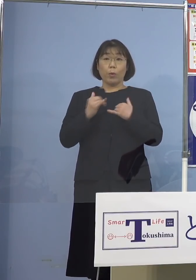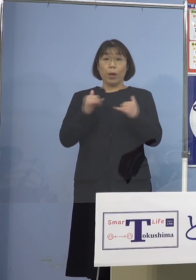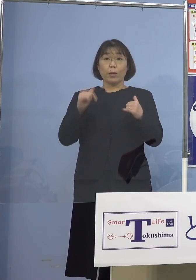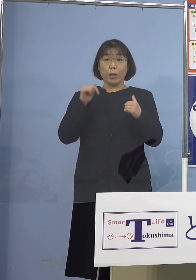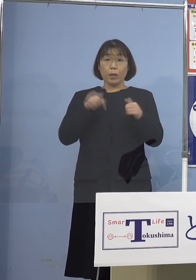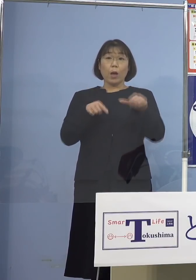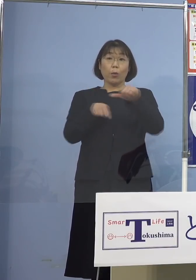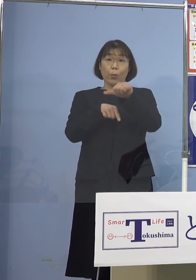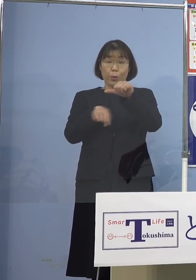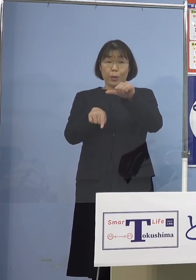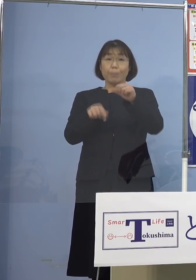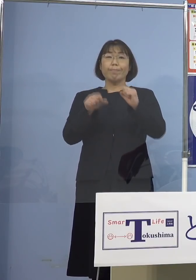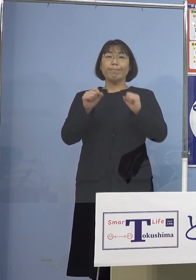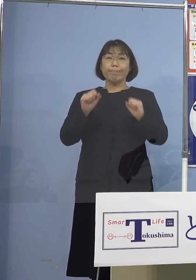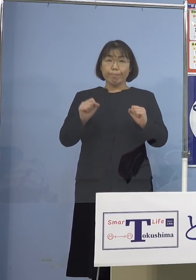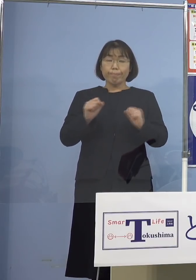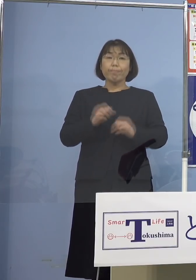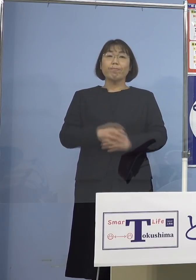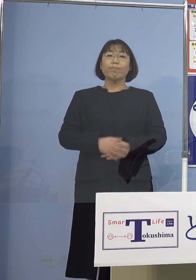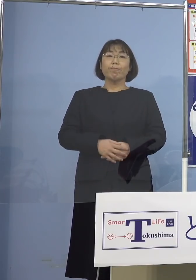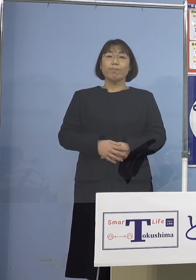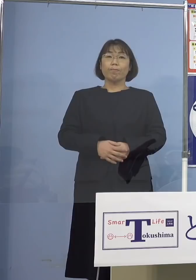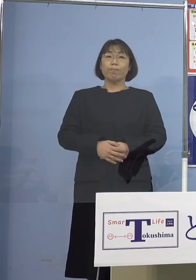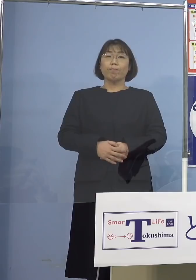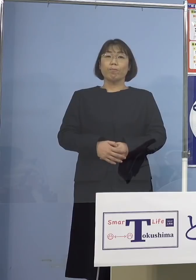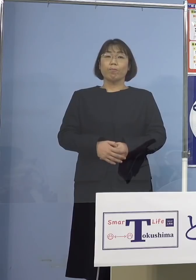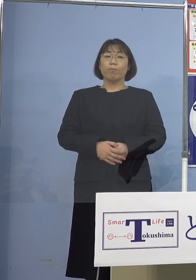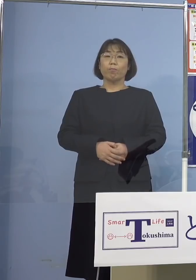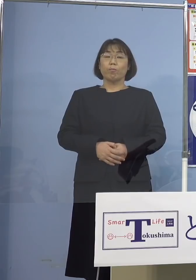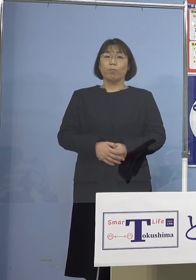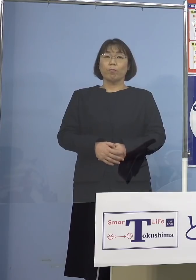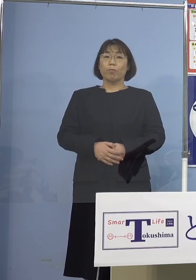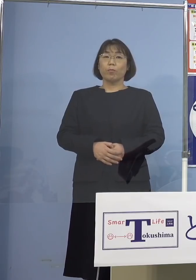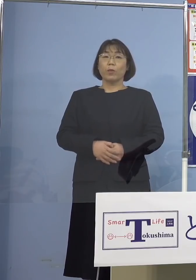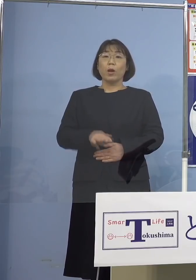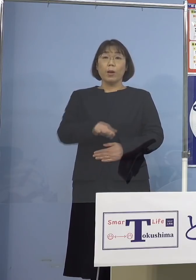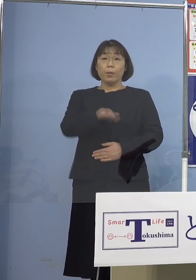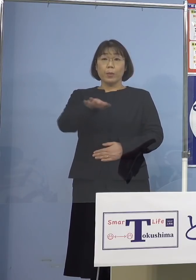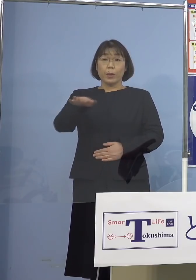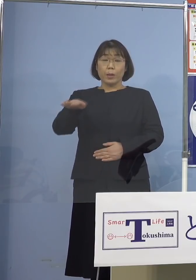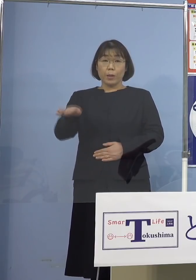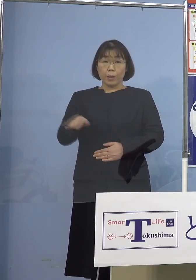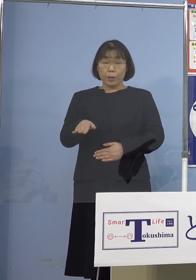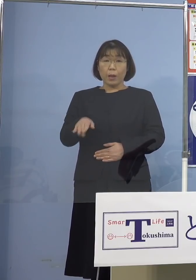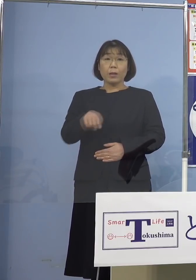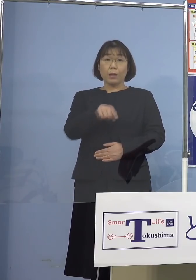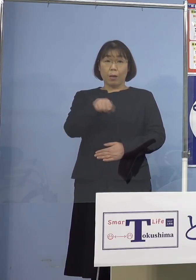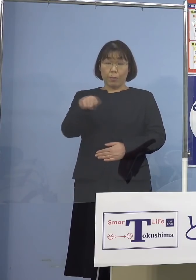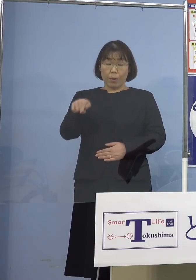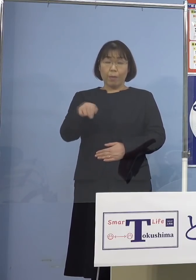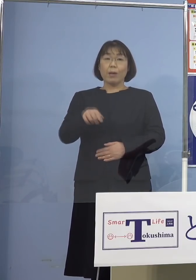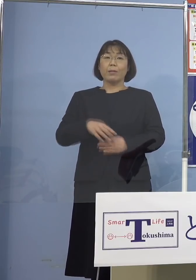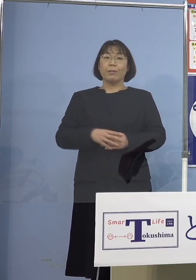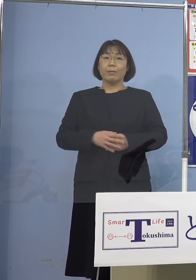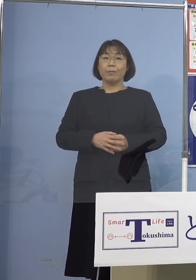5名おられる訳でありますが この皆様方の属性ということであります